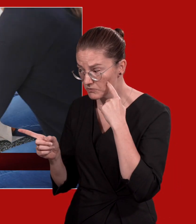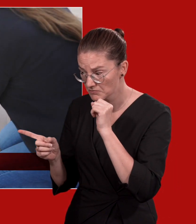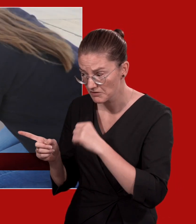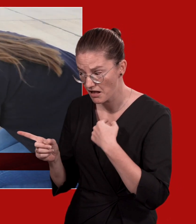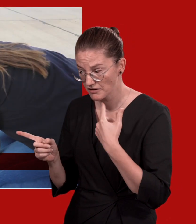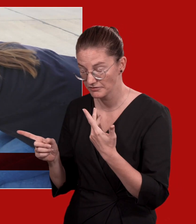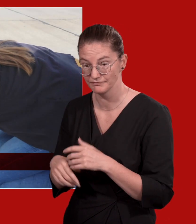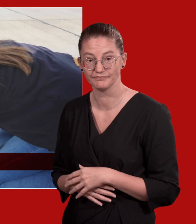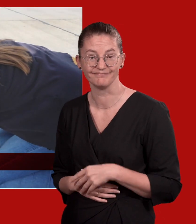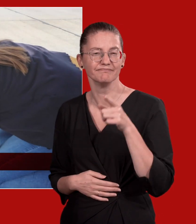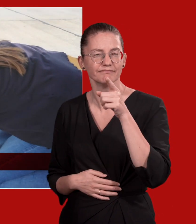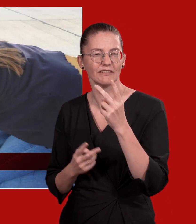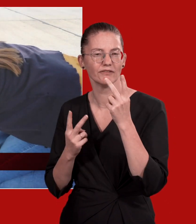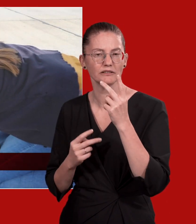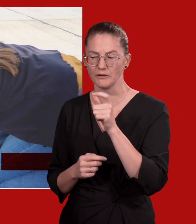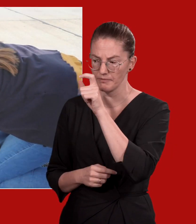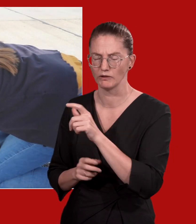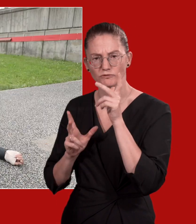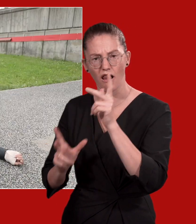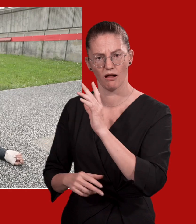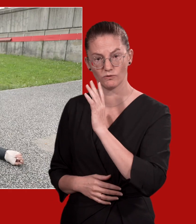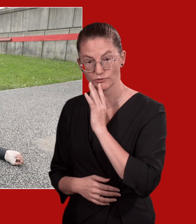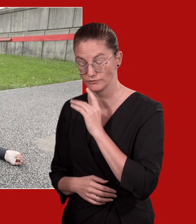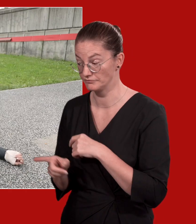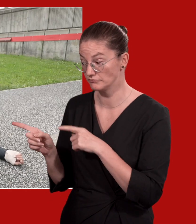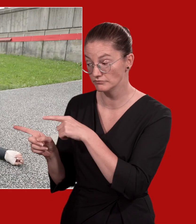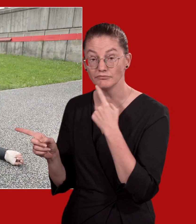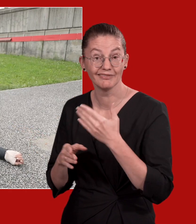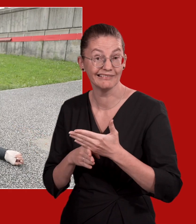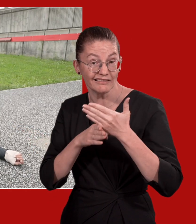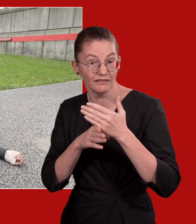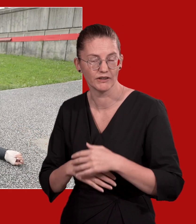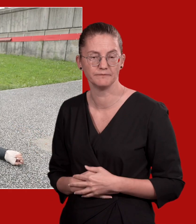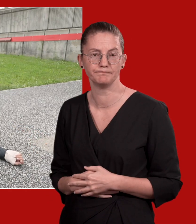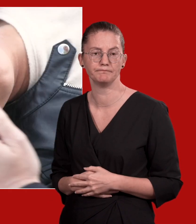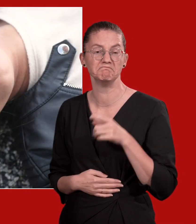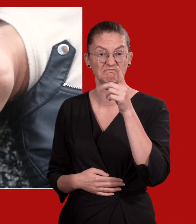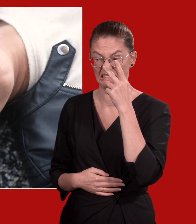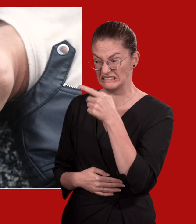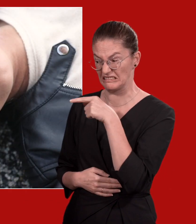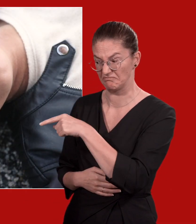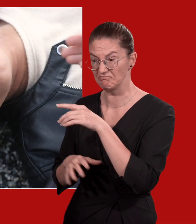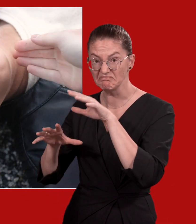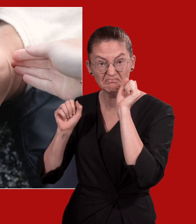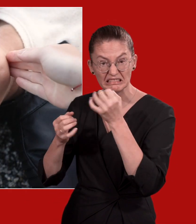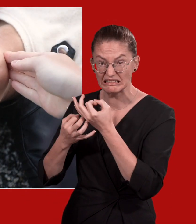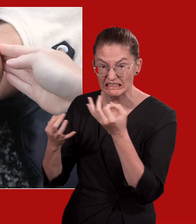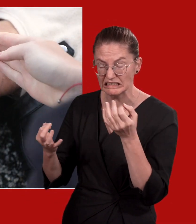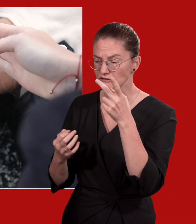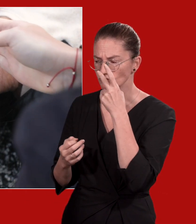Hallo, hörst du mich? Sprechen Sie die Person laut an. Hilfe! Wenn sie nicht reagiert, überprüfen Sie die Atmung.